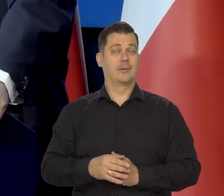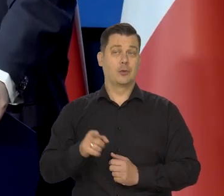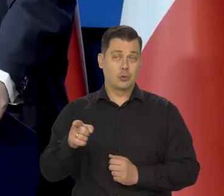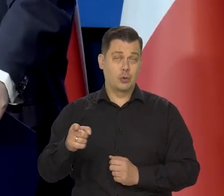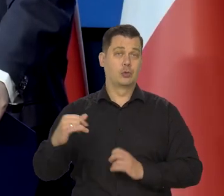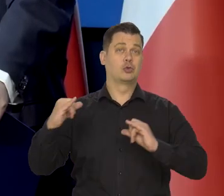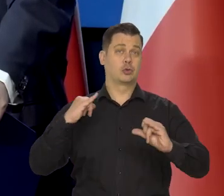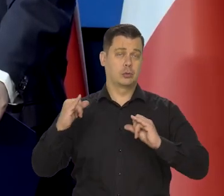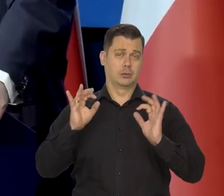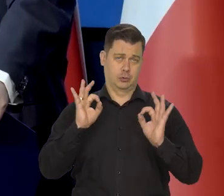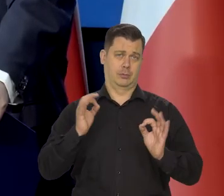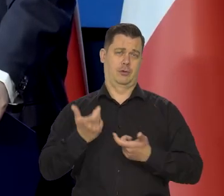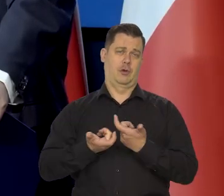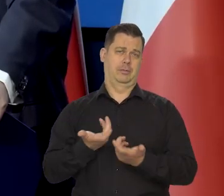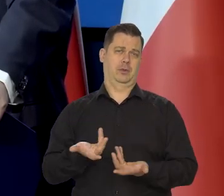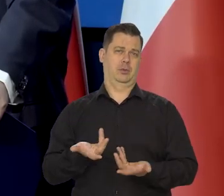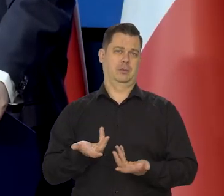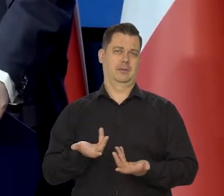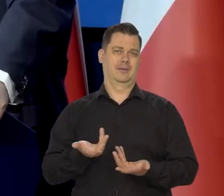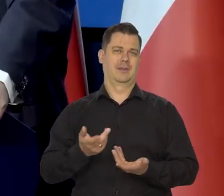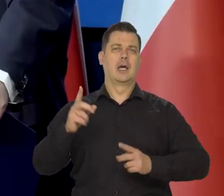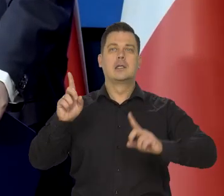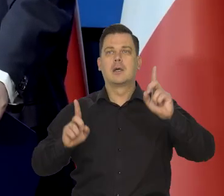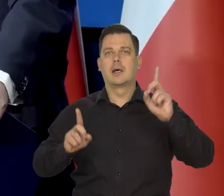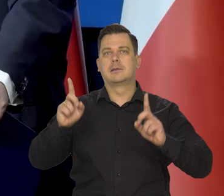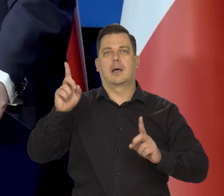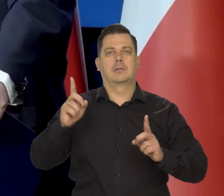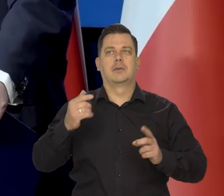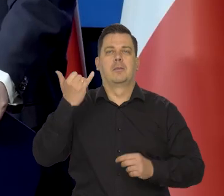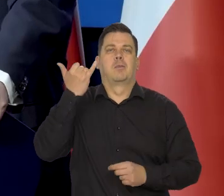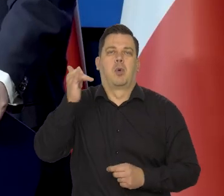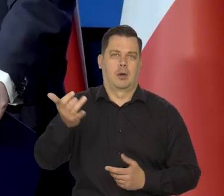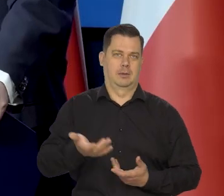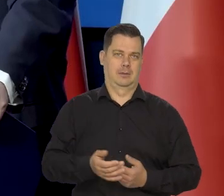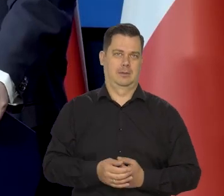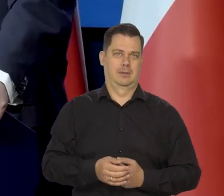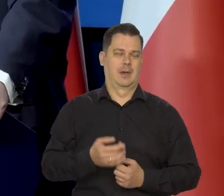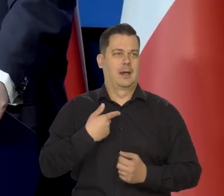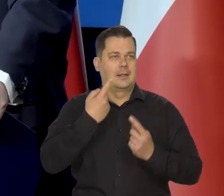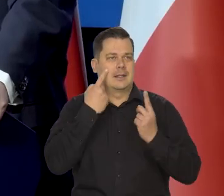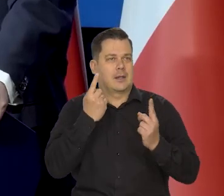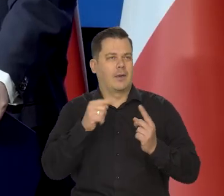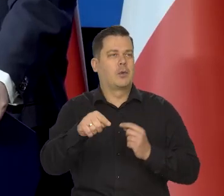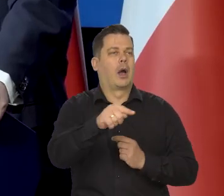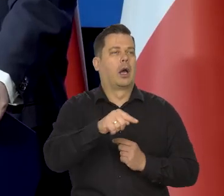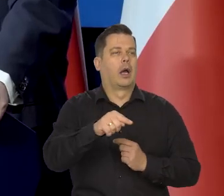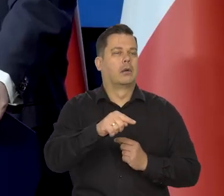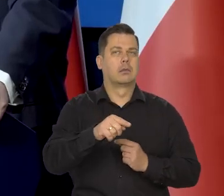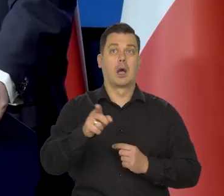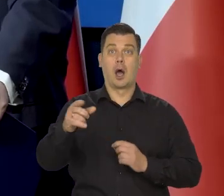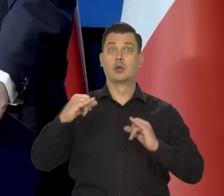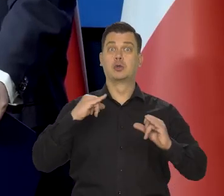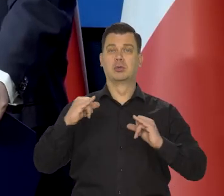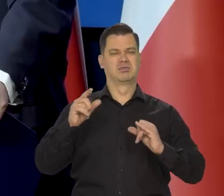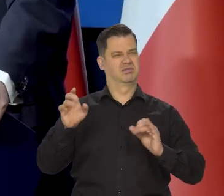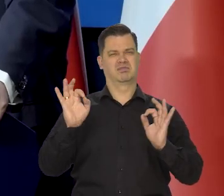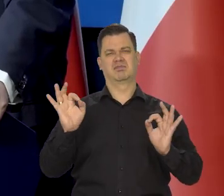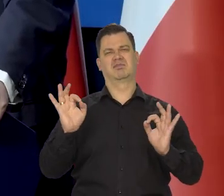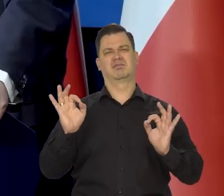I to właśnie rząd robił. Mogą się czasem zdarzyć jakieś błędy. Coś może być niezauważone, ale generalnie rząd doskonale to robił.